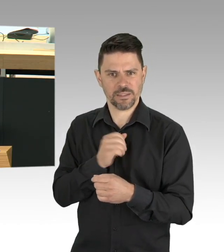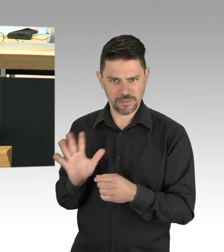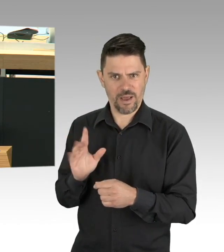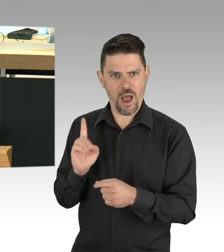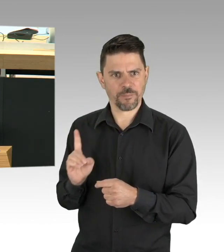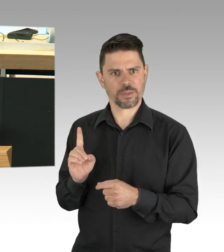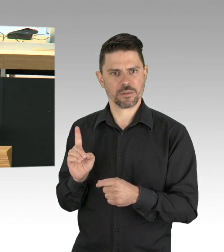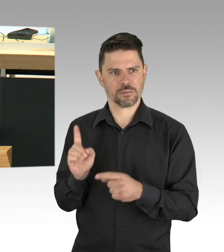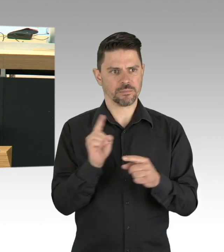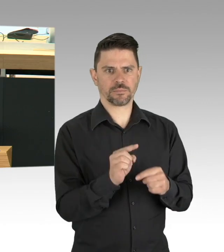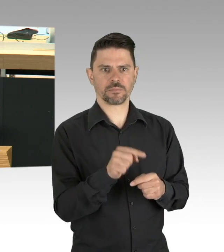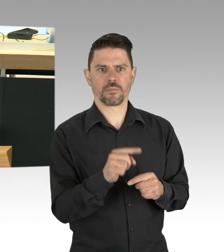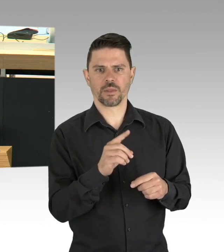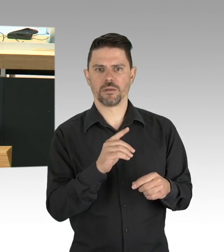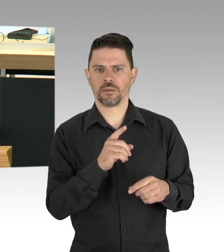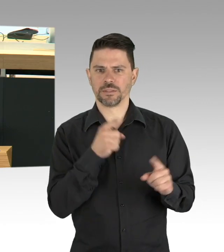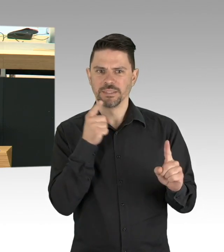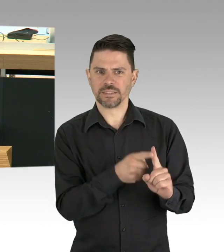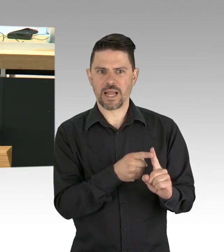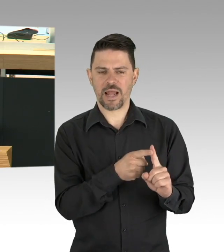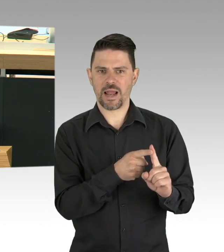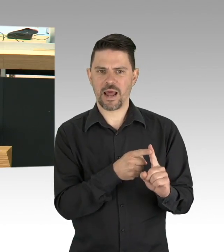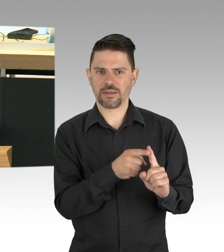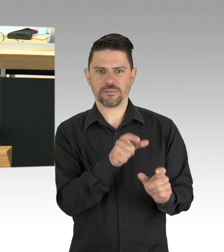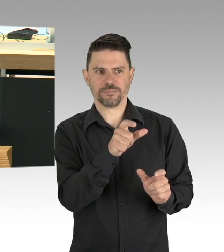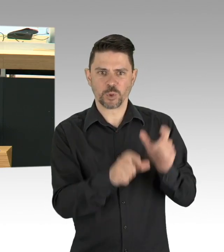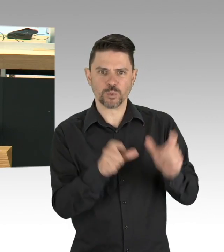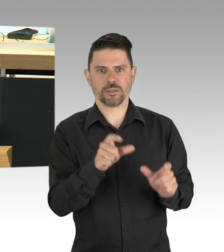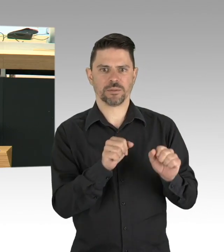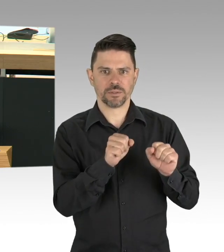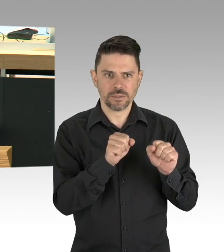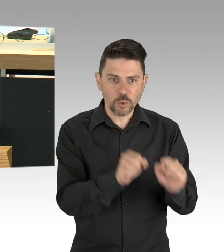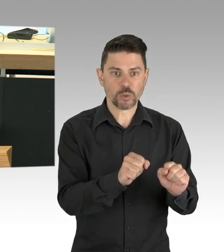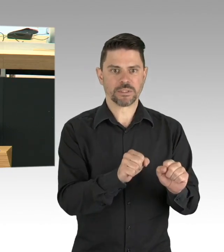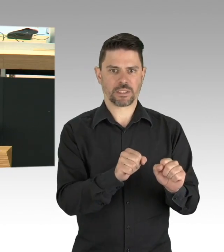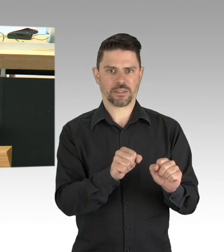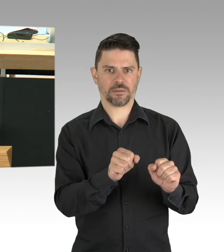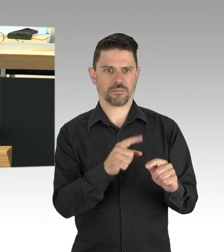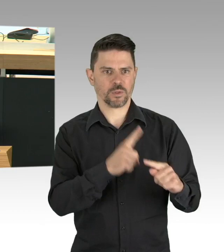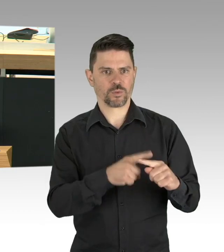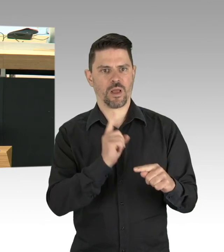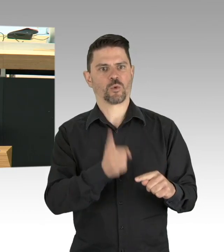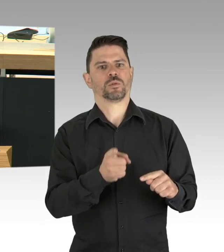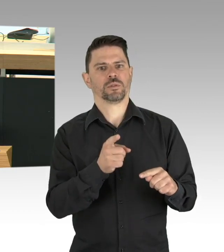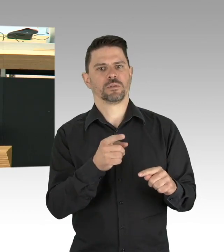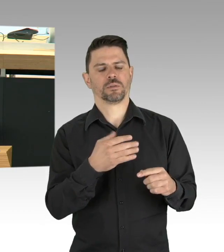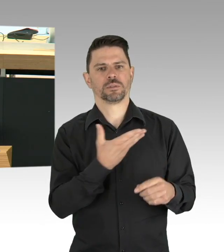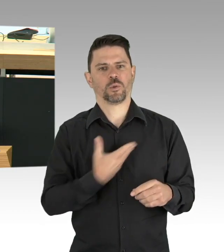wird nur umsetzbar sein, wenn die Menschen diese für nachvollziehbar halten. Nur mit Überzeugung und nicht mit Verboten oder Verpflichtungen